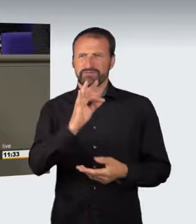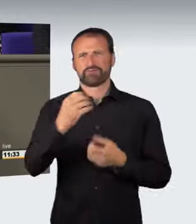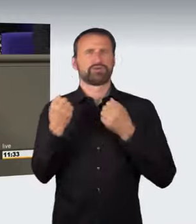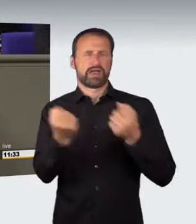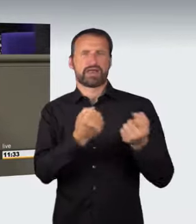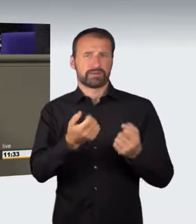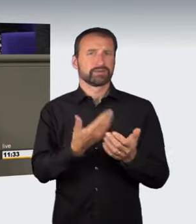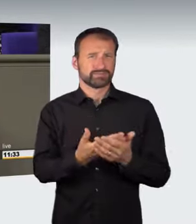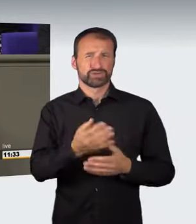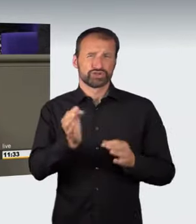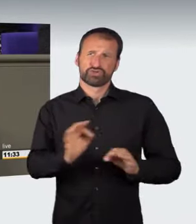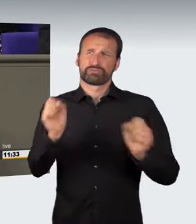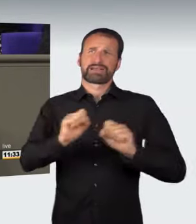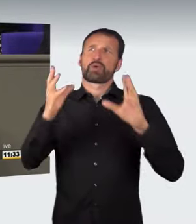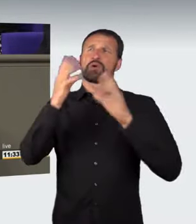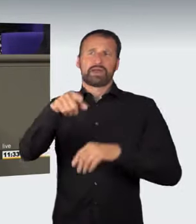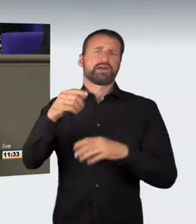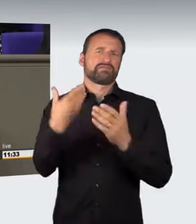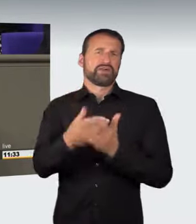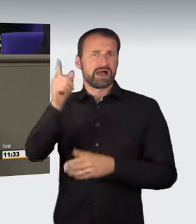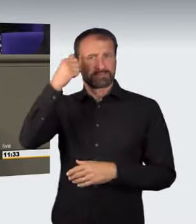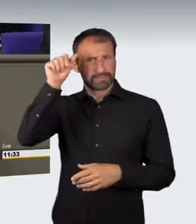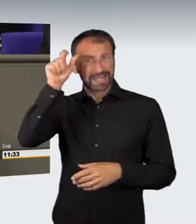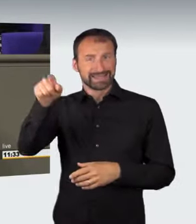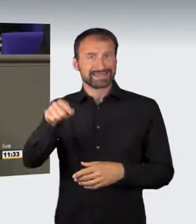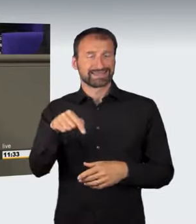vor dem Landgericht Berlin verstärkt im Fokus der Öffentlichkeit.